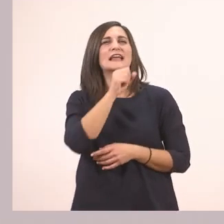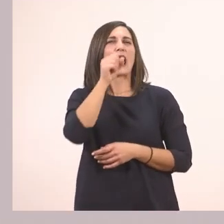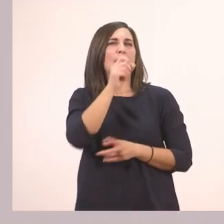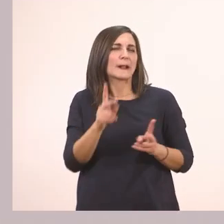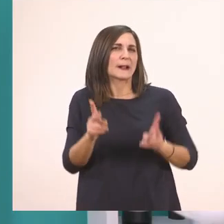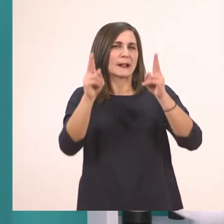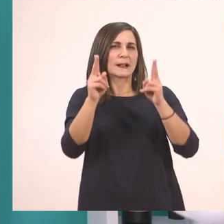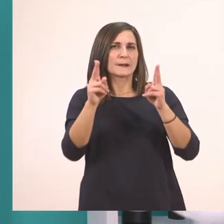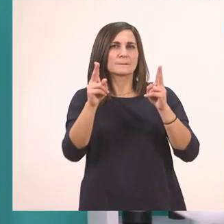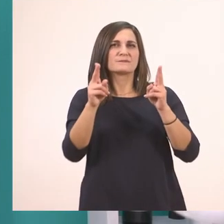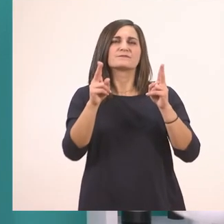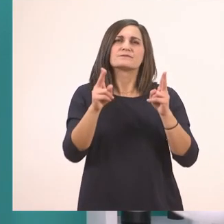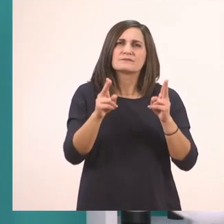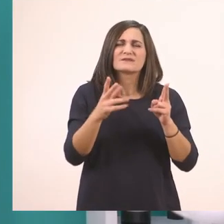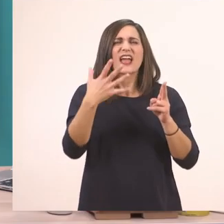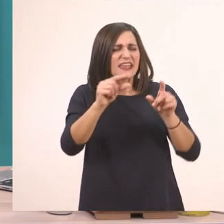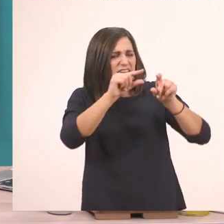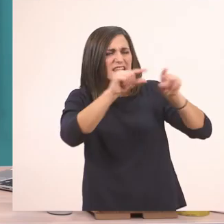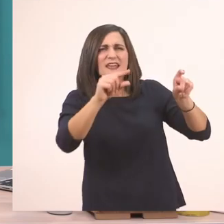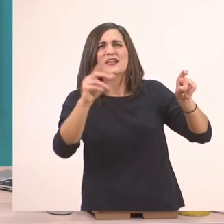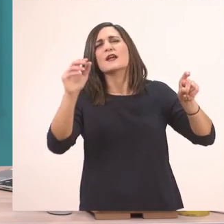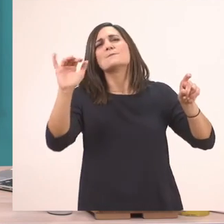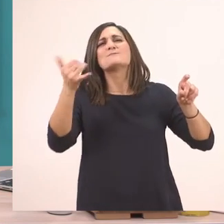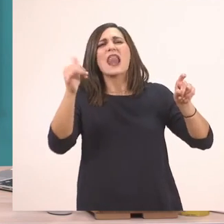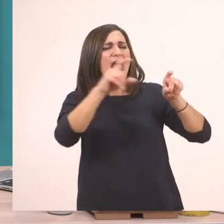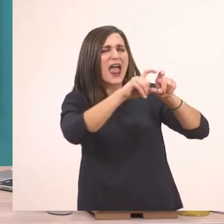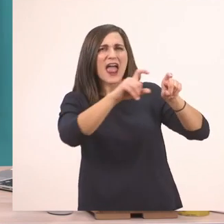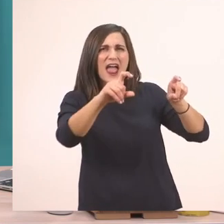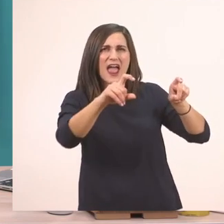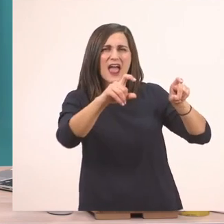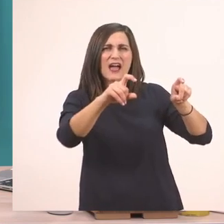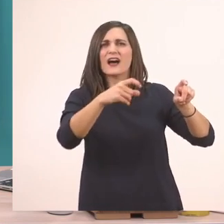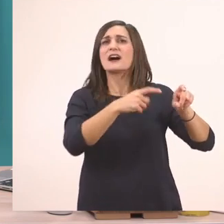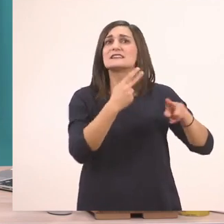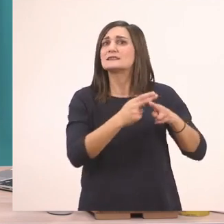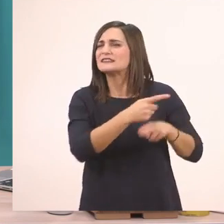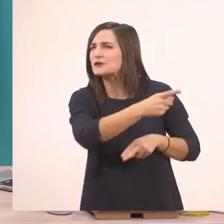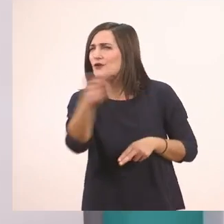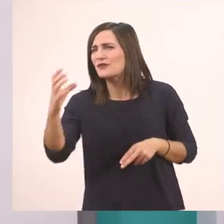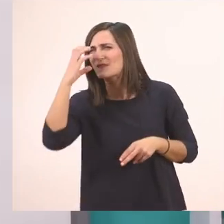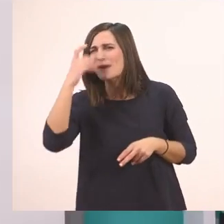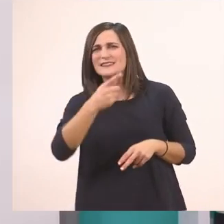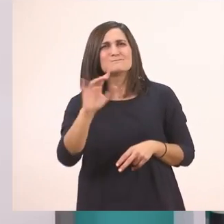μας έχει και κάτι που είναι σκιασμένο μπλε. Τα σκιασμένα με μπλε, τι έχουμε πει ότι τα έχουμε πάντα;